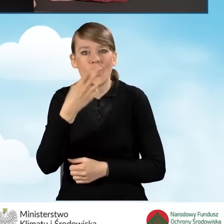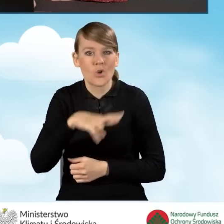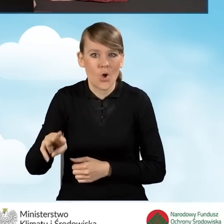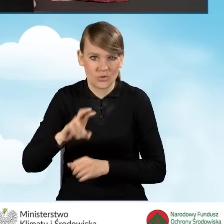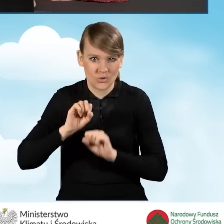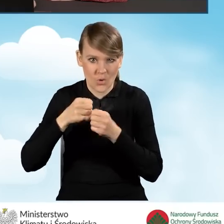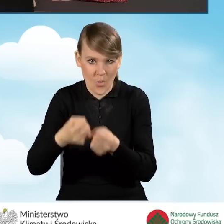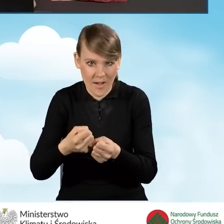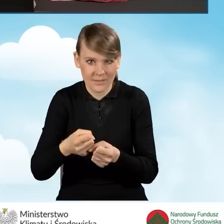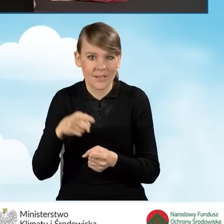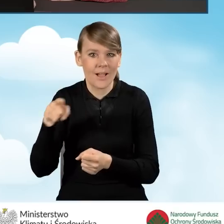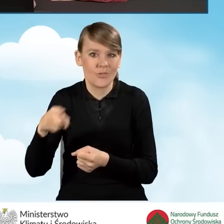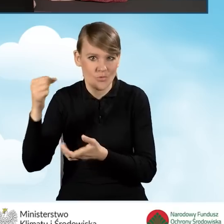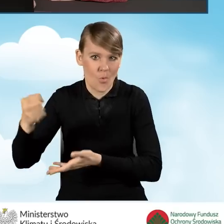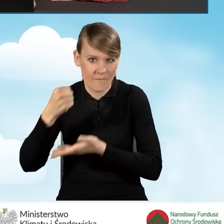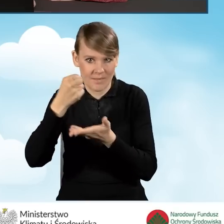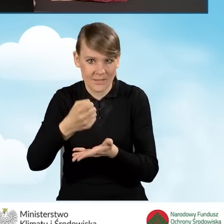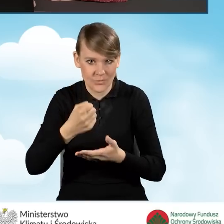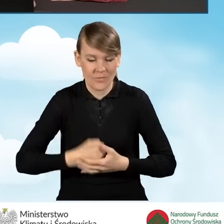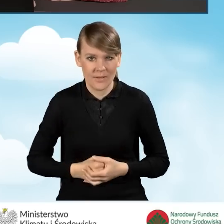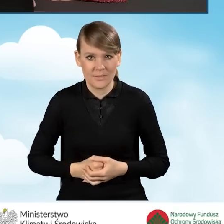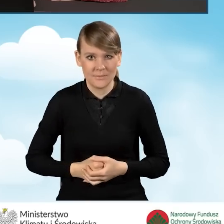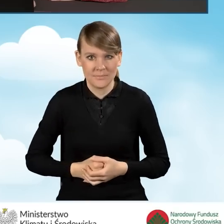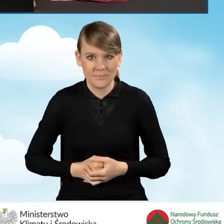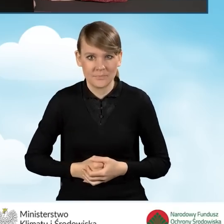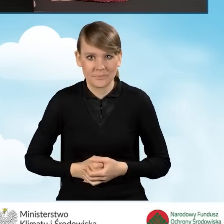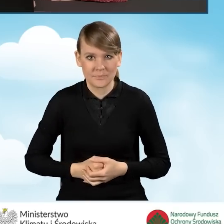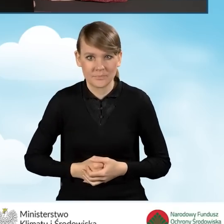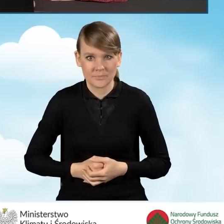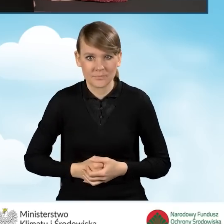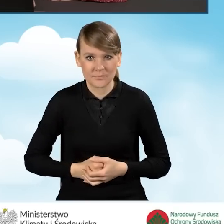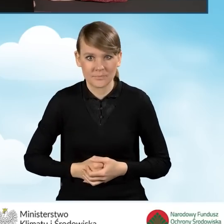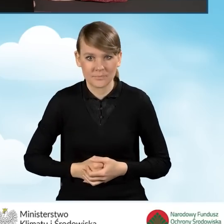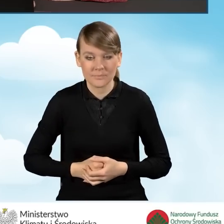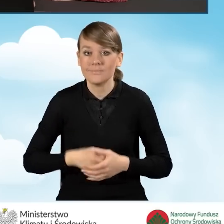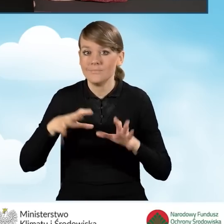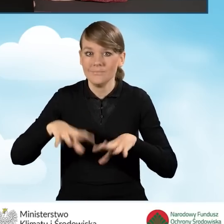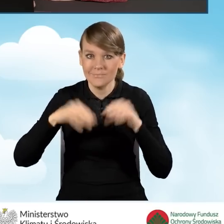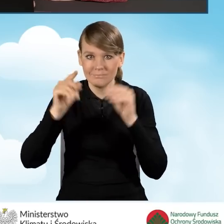które zostanie zrealizowane w ramach dofinansowania. Na samym wstępie jesteśmy poinformowani,